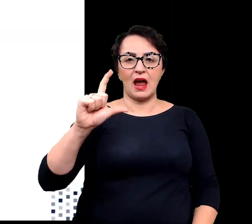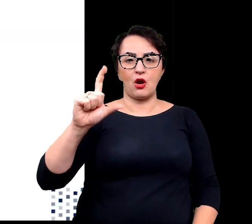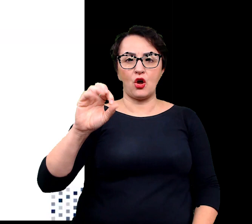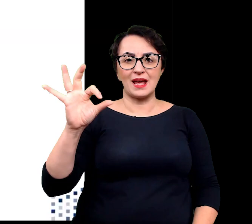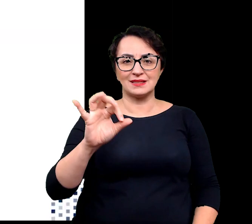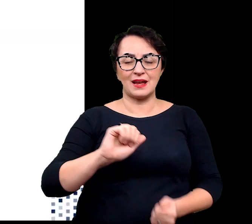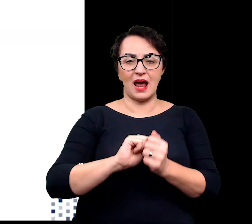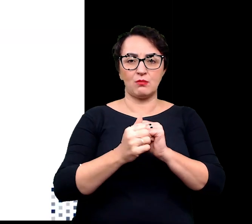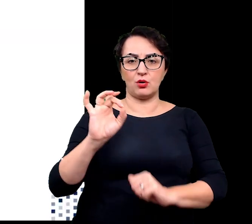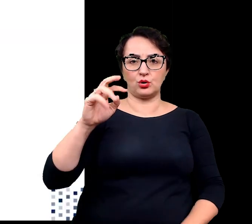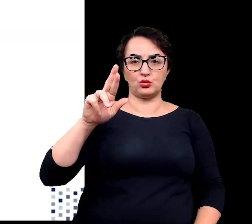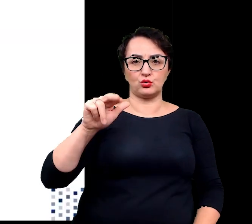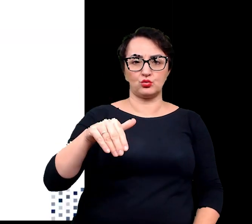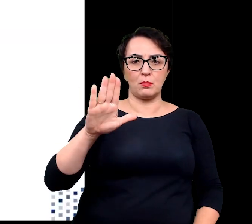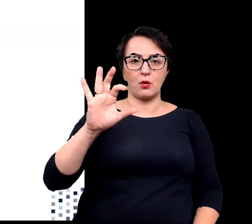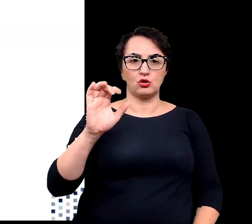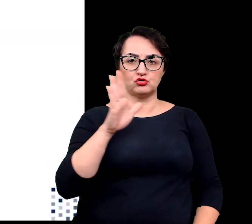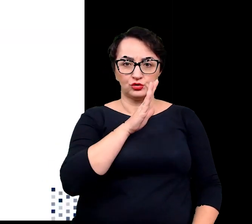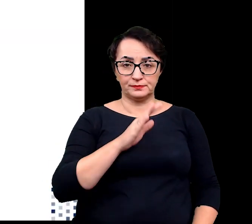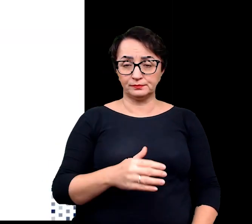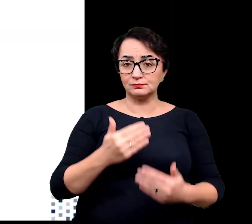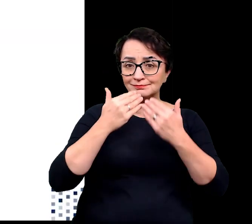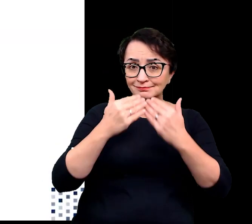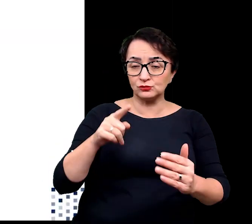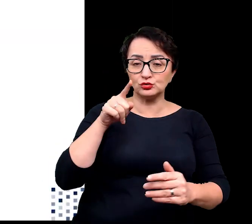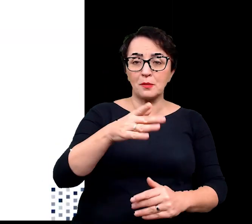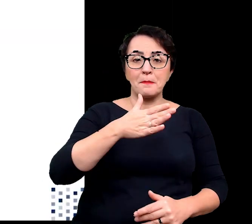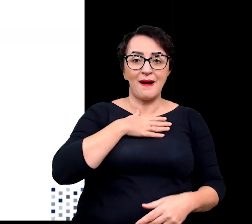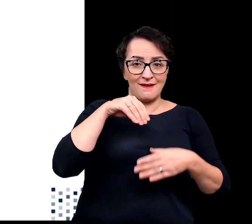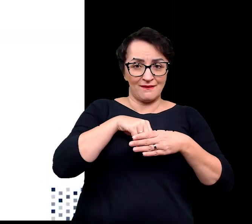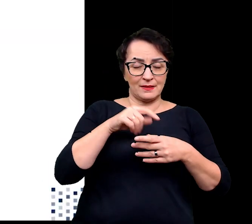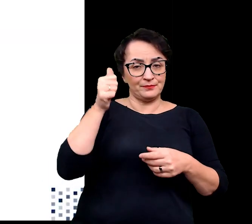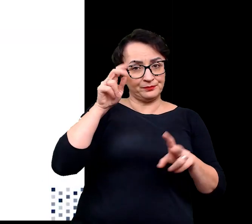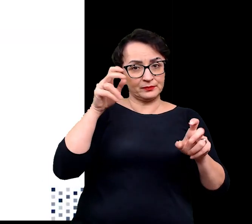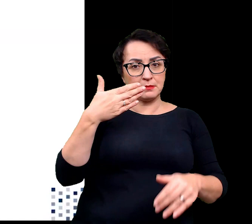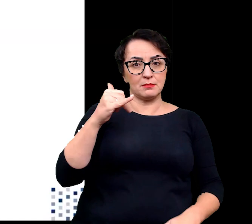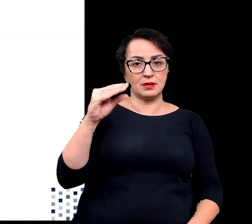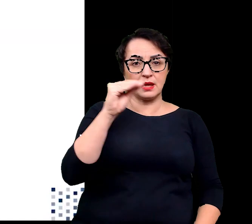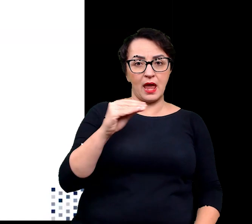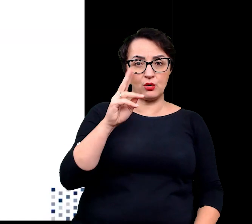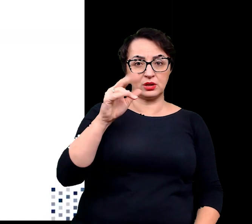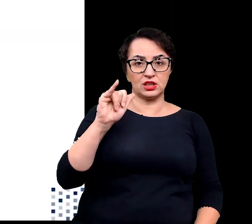Jest to możliwe, dzięki występowaniu w organach tzw. miękiszu wodnego.